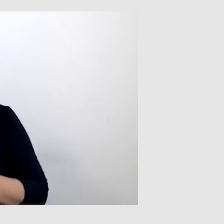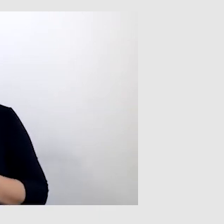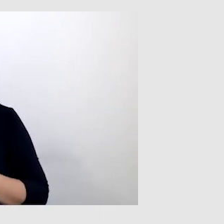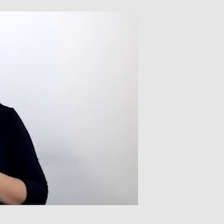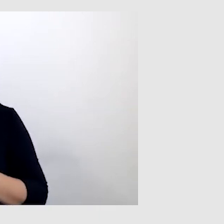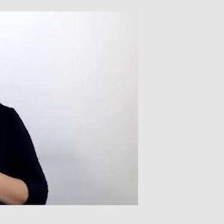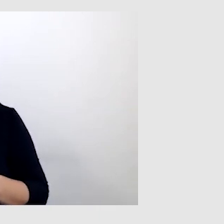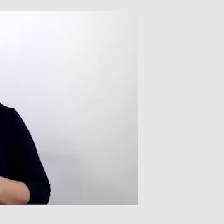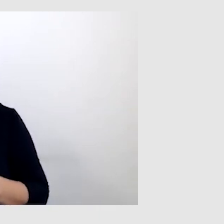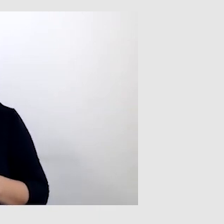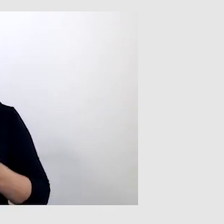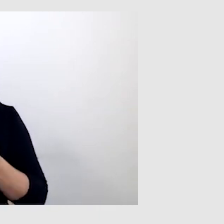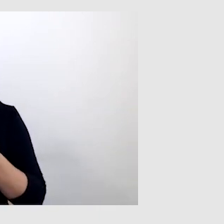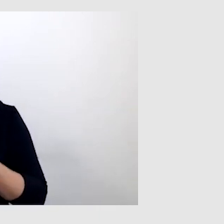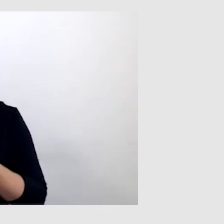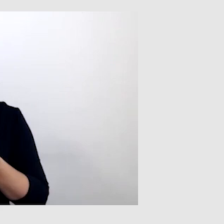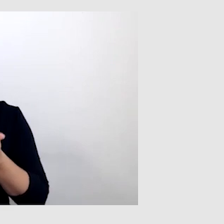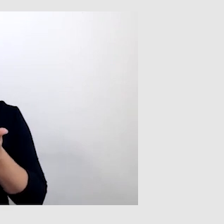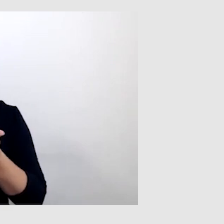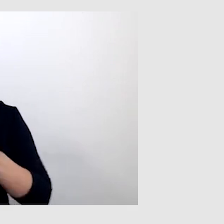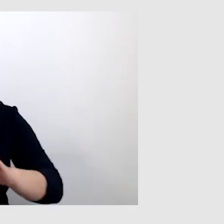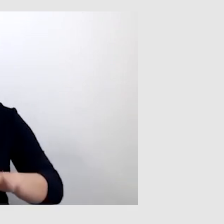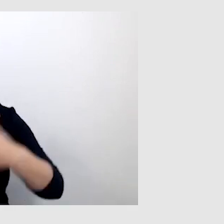To są napisy wyświetlane na żywo,